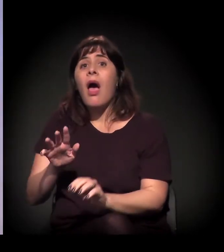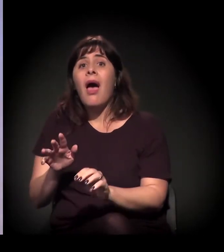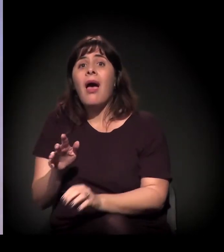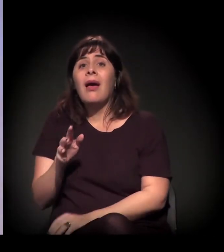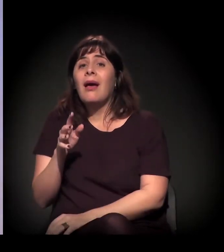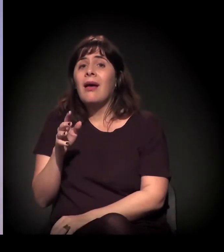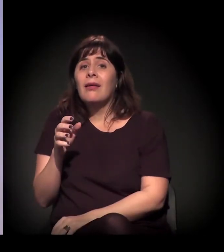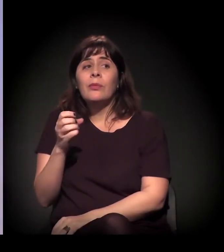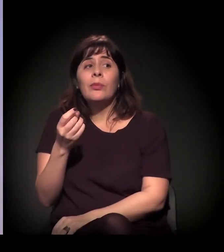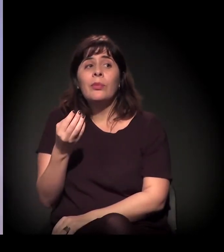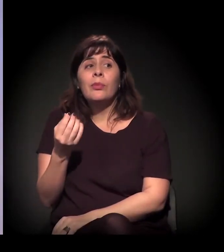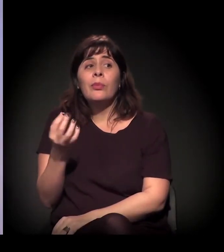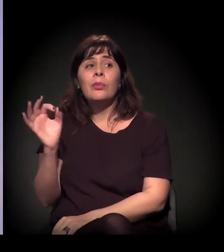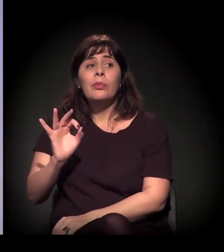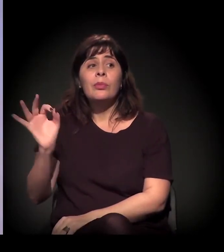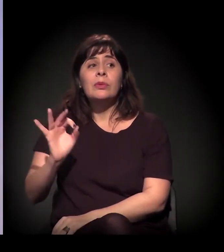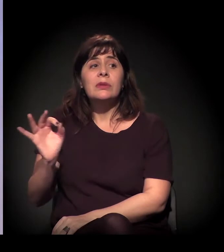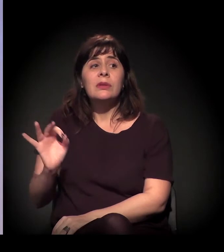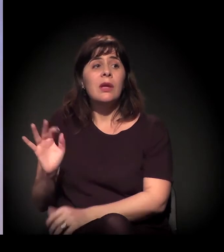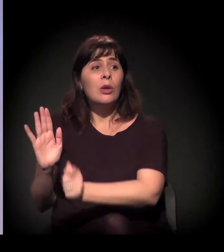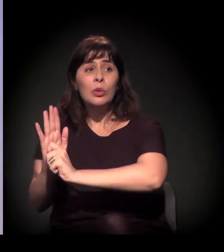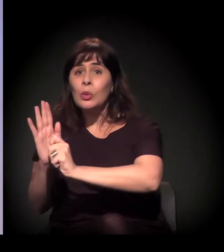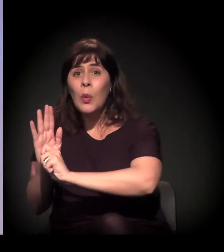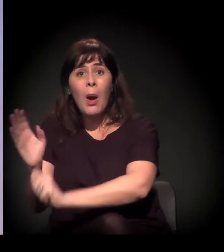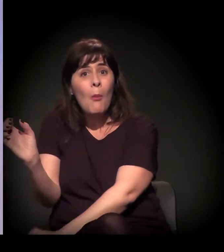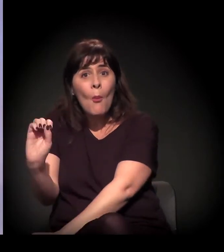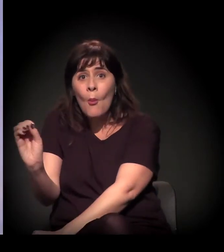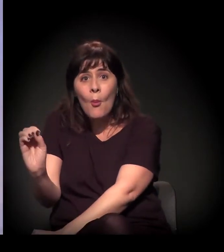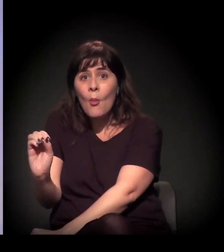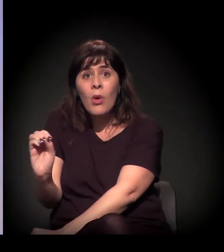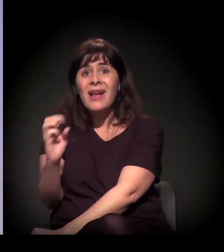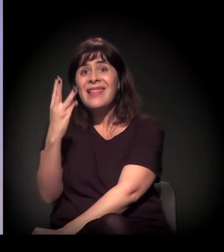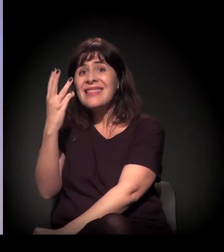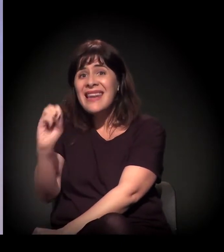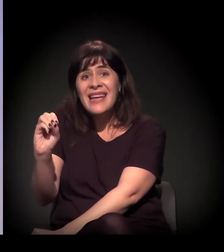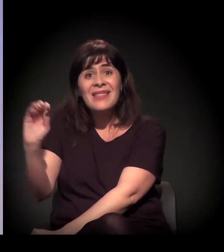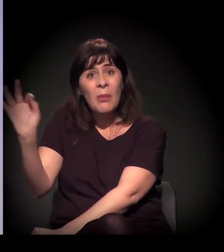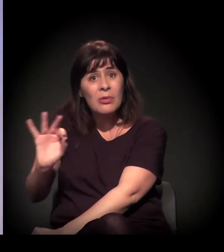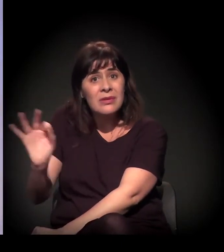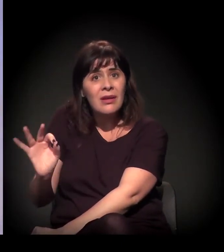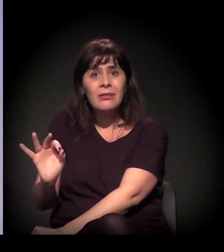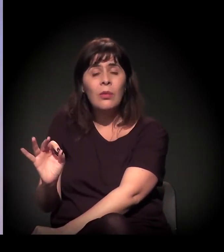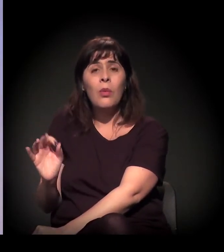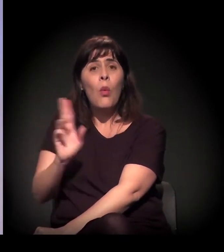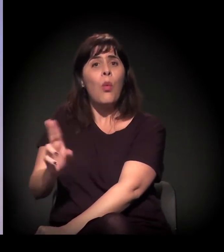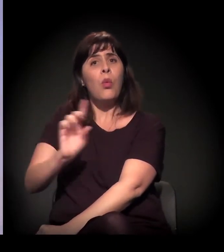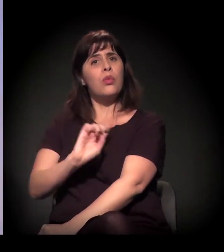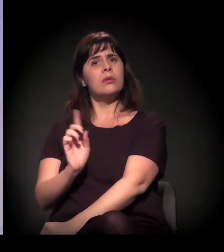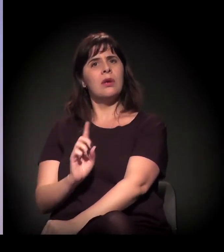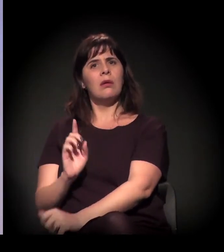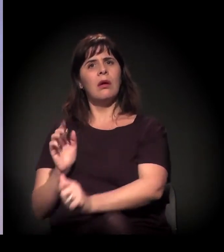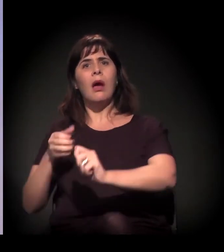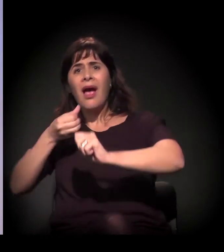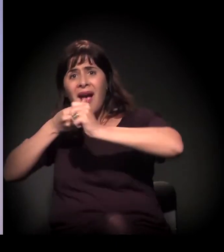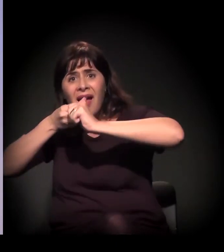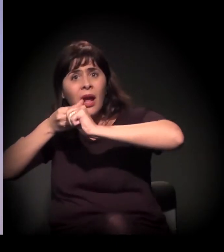Quinze por cento usam só álcool, ou seja, a gente vai para quase 30% de pessoas que não usam craque, estão na Cracolândia e não usam craque.